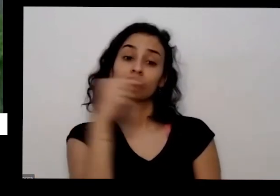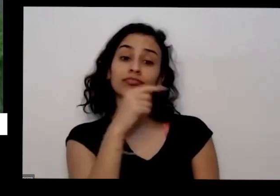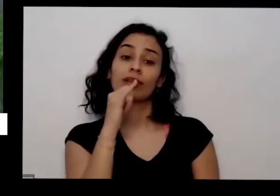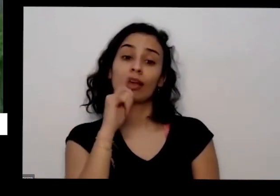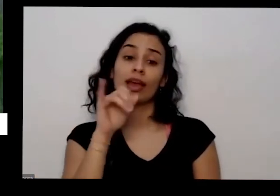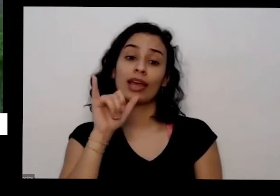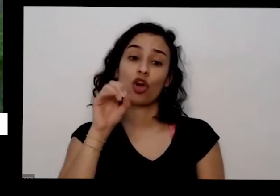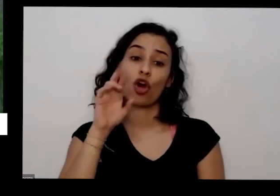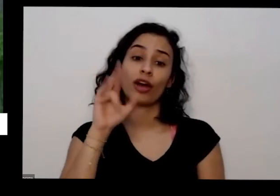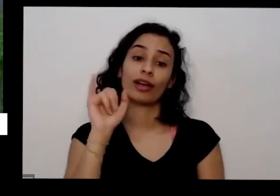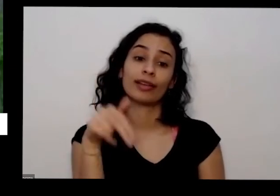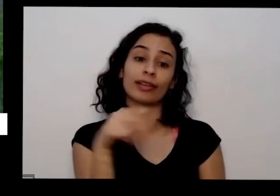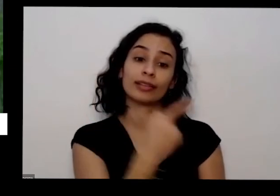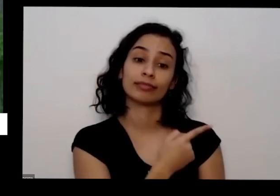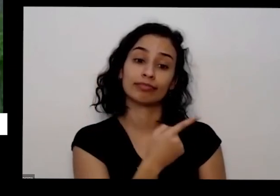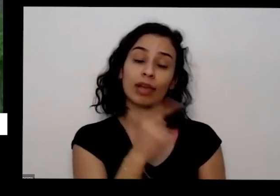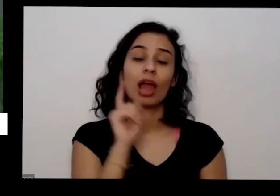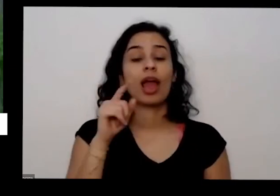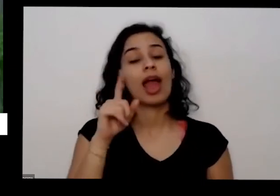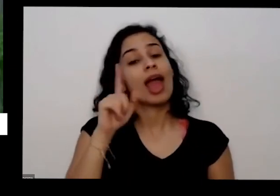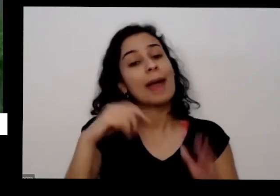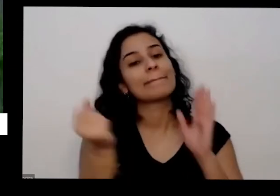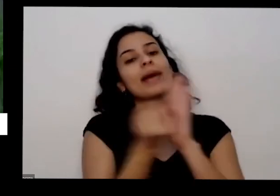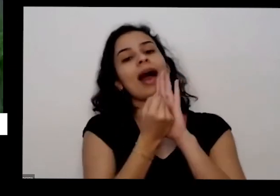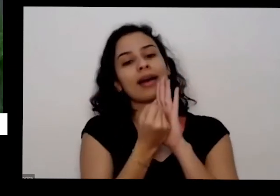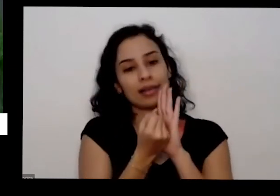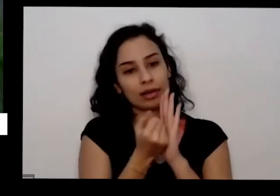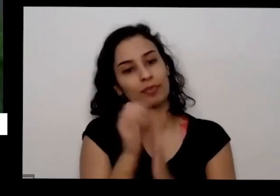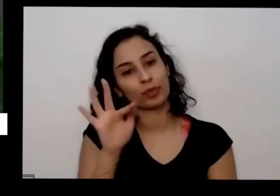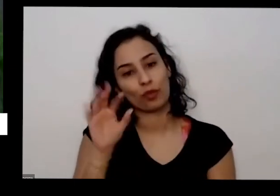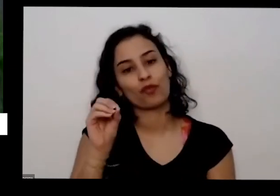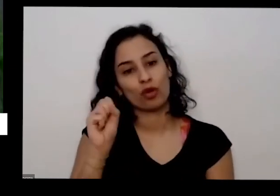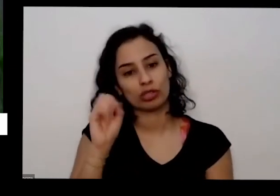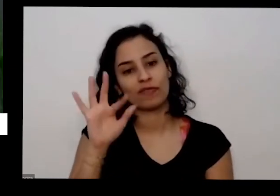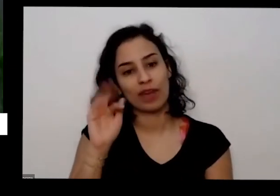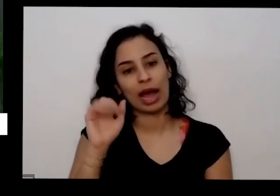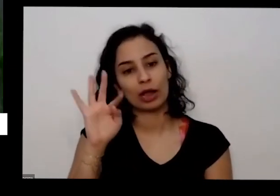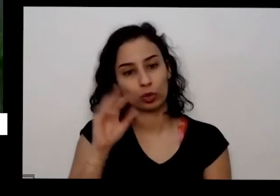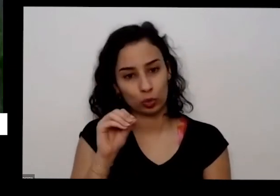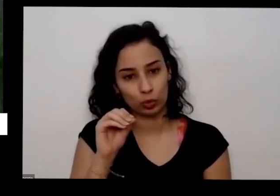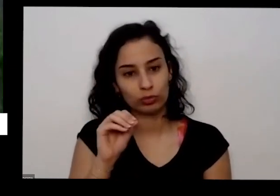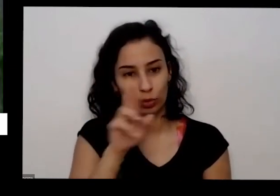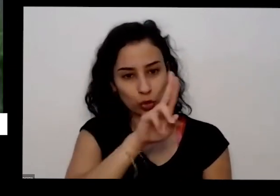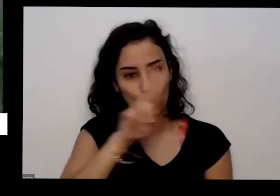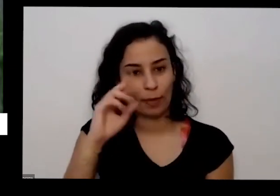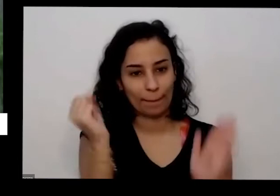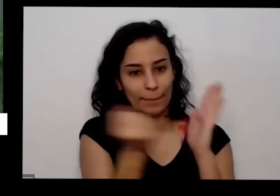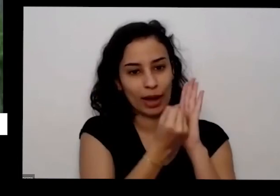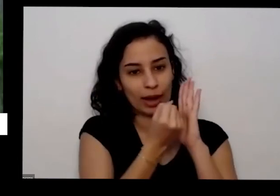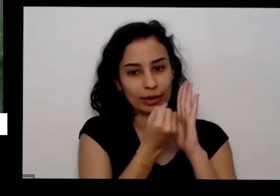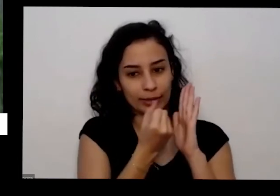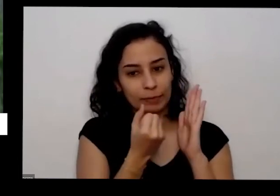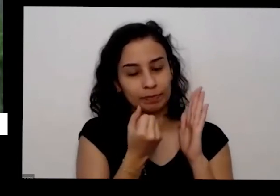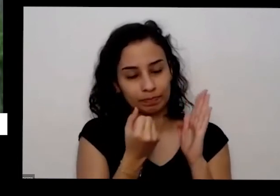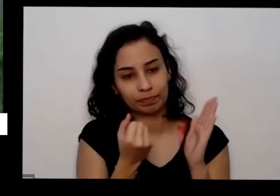tem mas tem outras marcas de fosfato e é natural é a sede pela agricultura orgânica é certificado